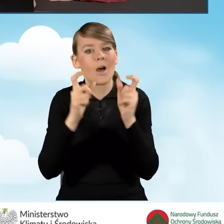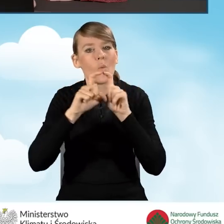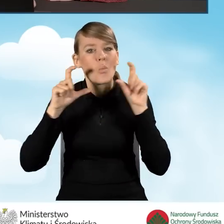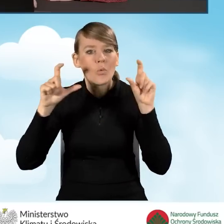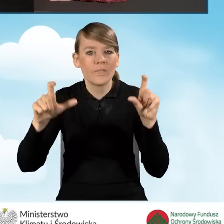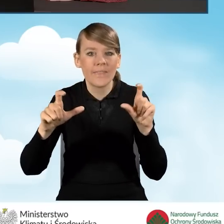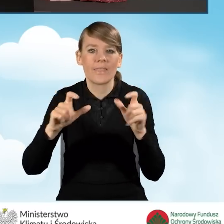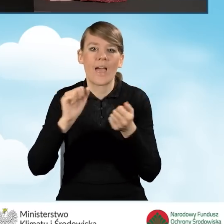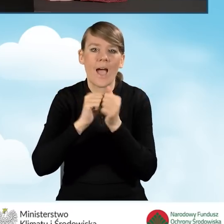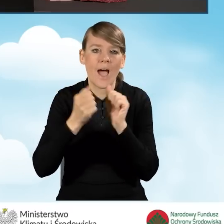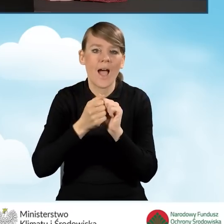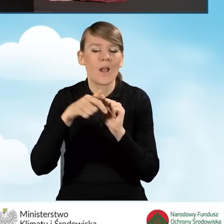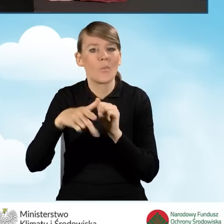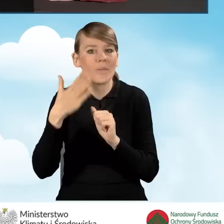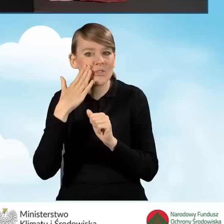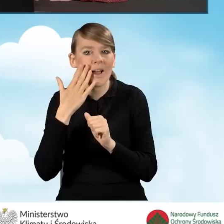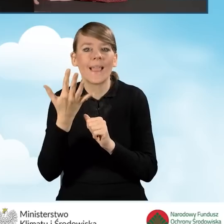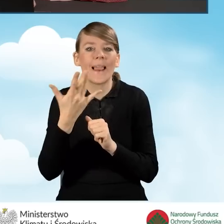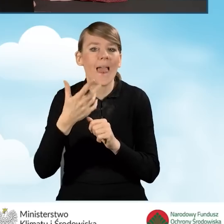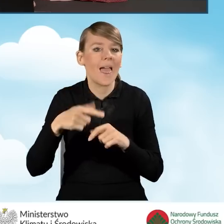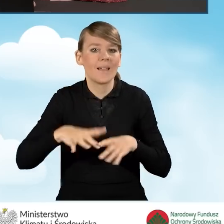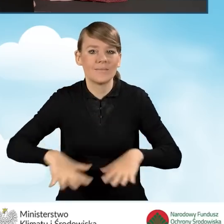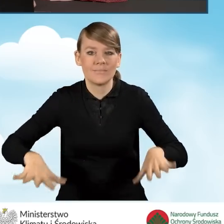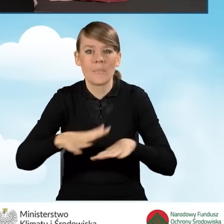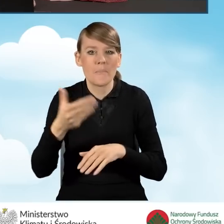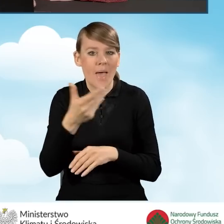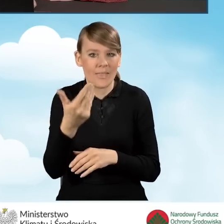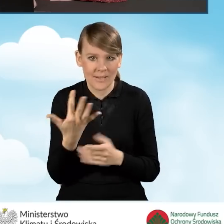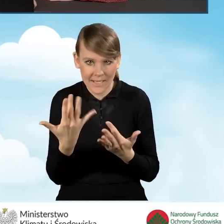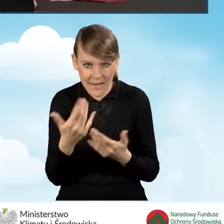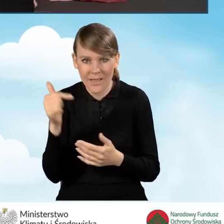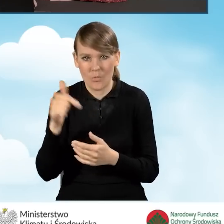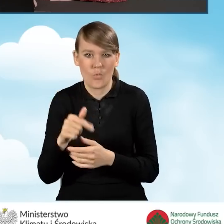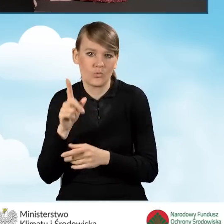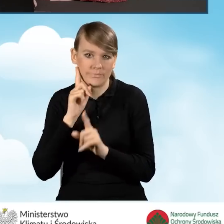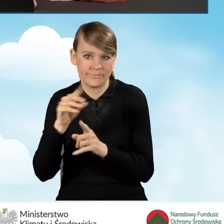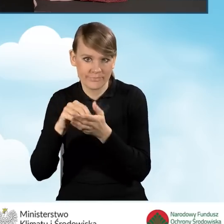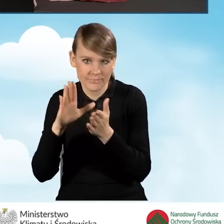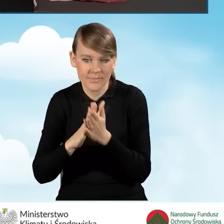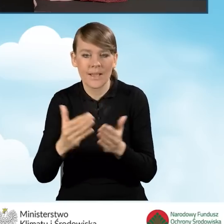bądź też lokalu mieszkalnego. Zgodnie z prawdą wpisujemy i przechodzimy do punktu B1.18.